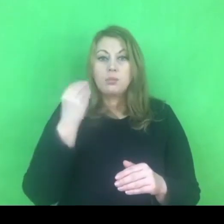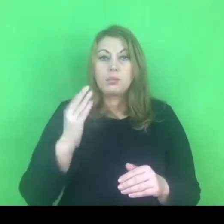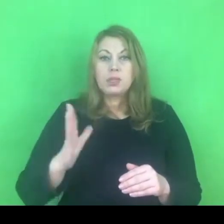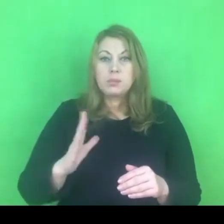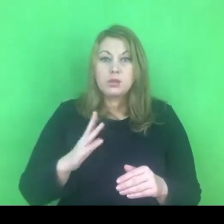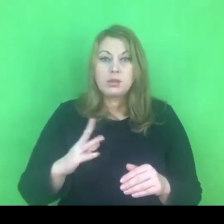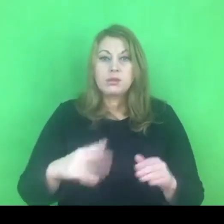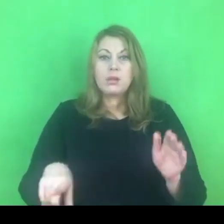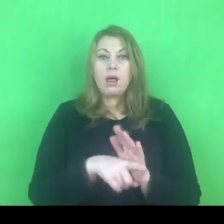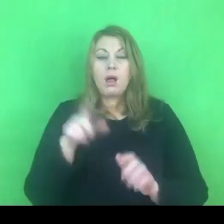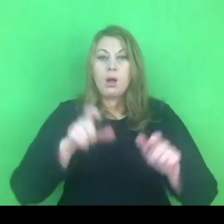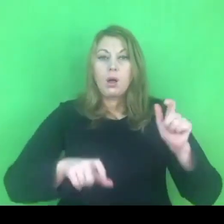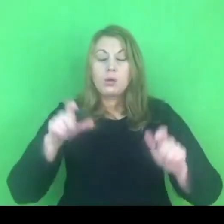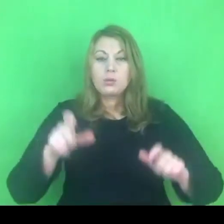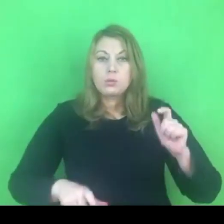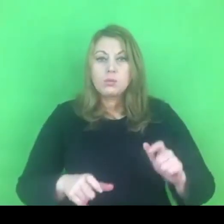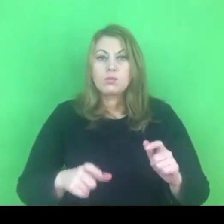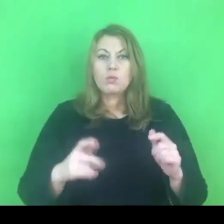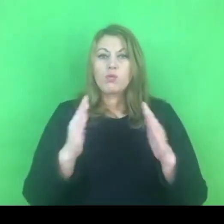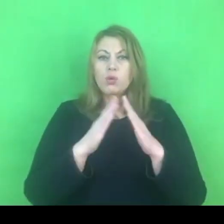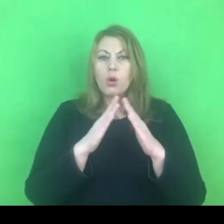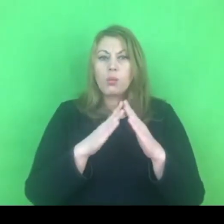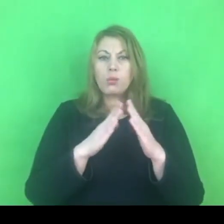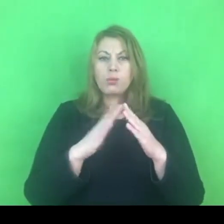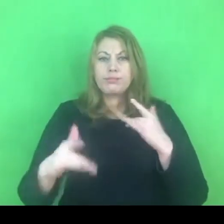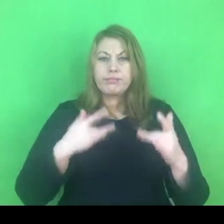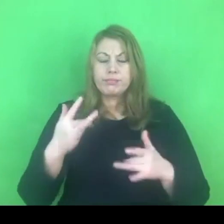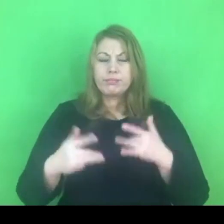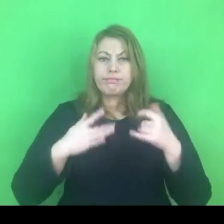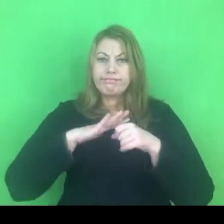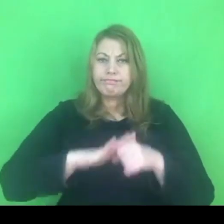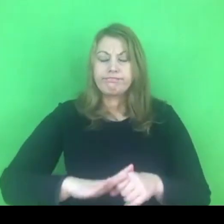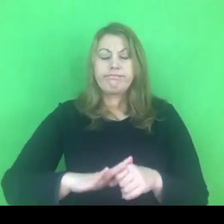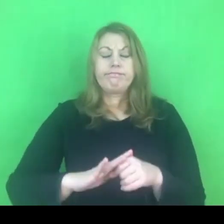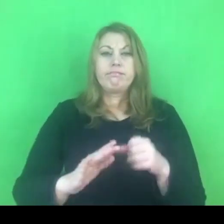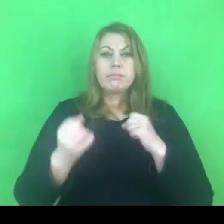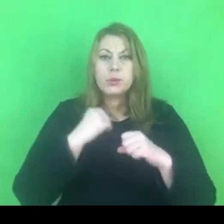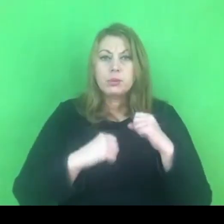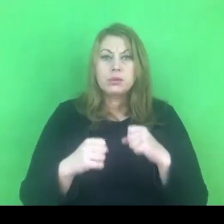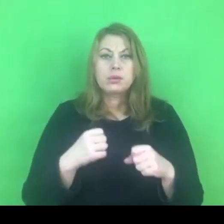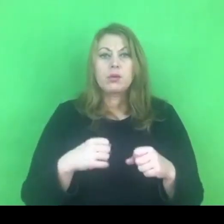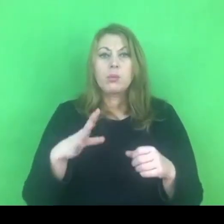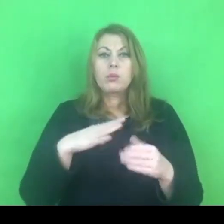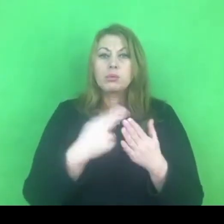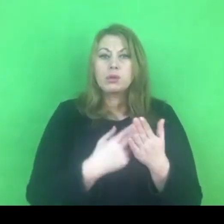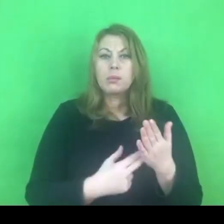To przepis, o którym pewnie kiedyś marzyliśmy, jeśli można tak powiedzieć.